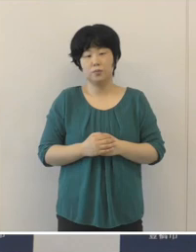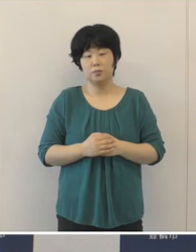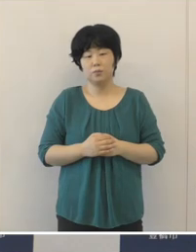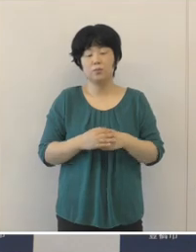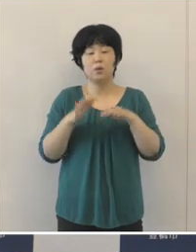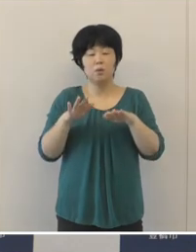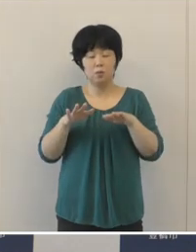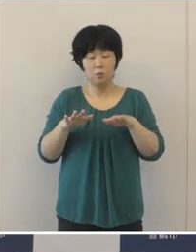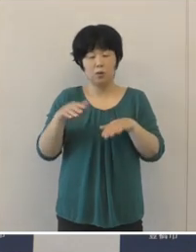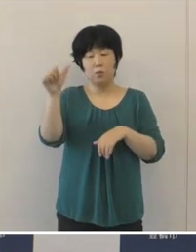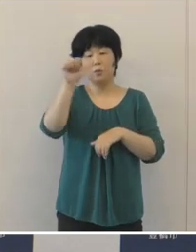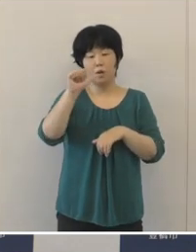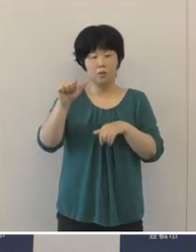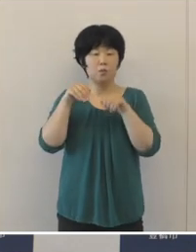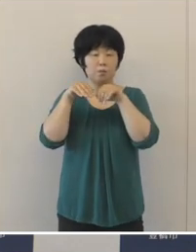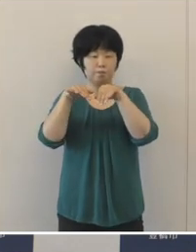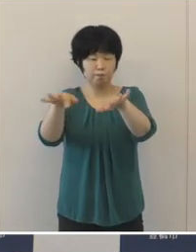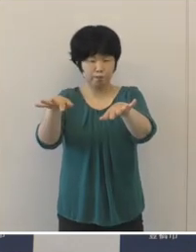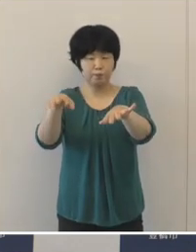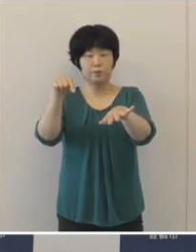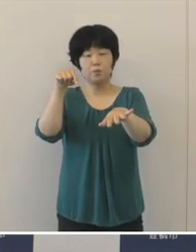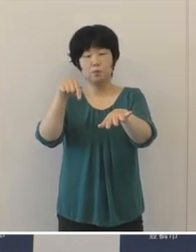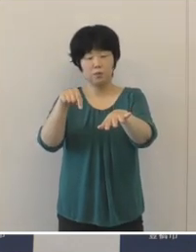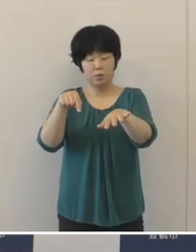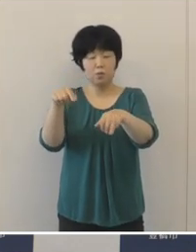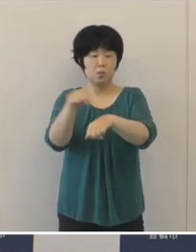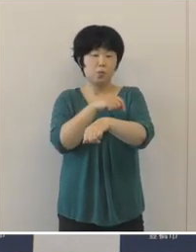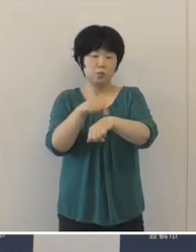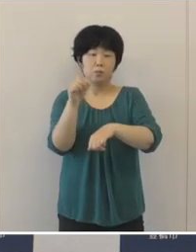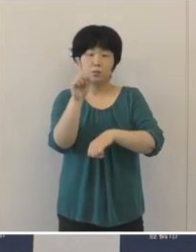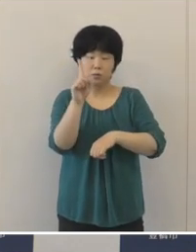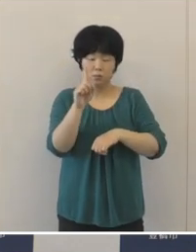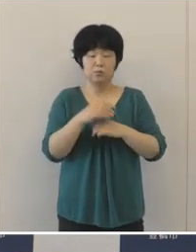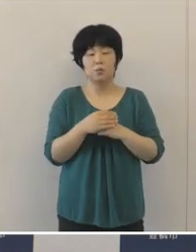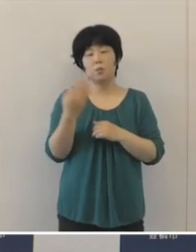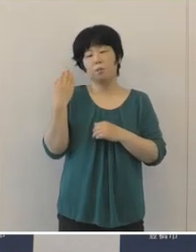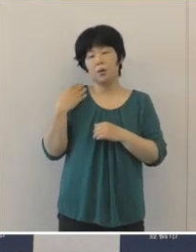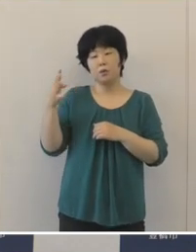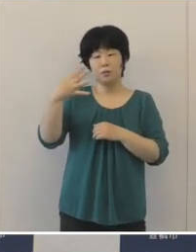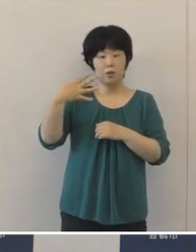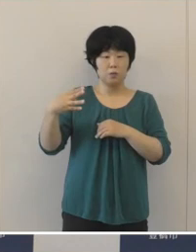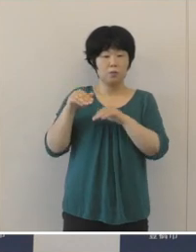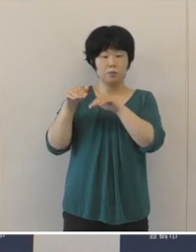今回の第5波の特徴としましては、第4波と比べて